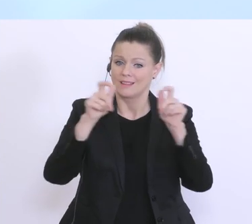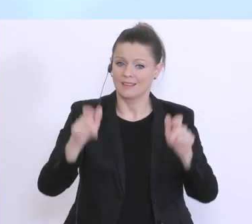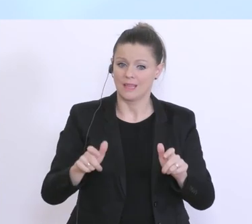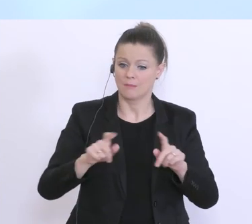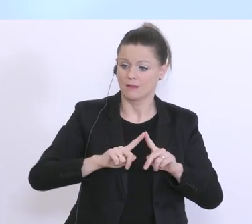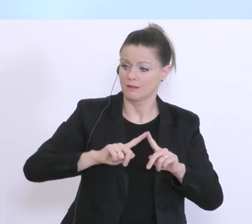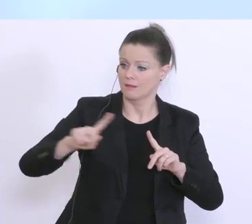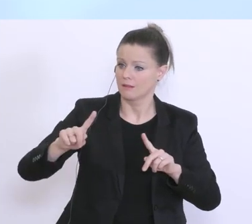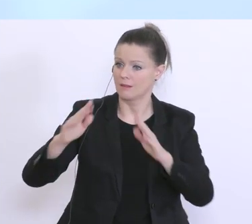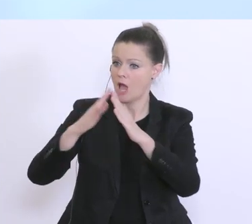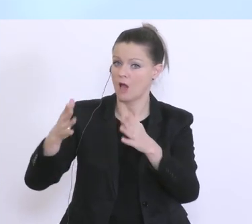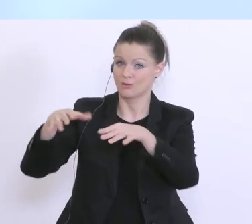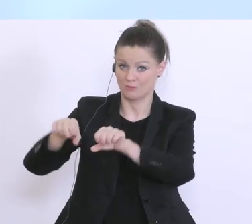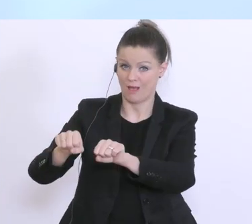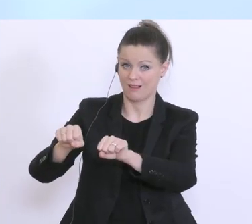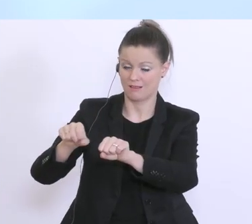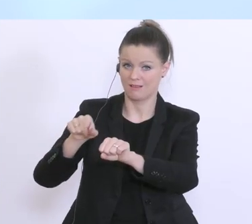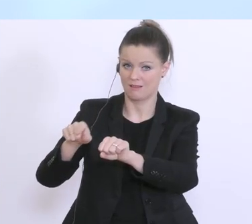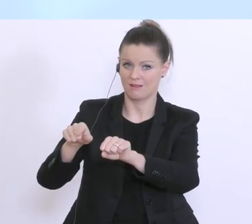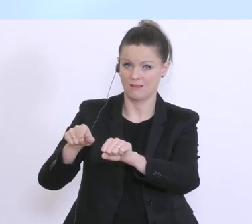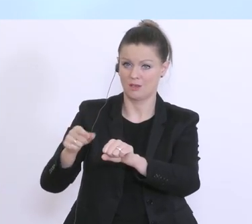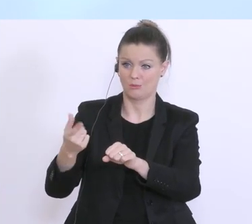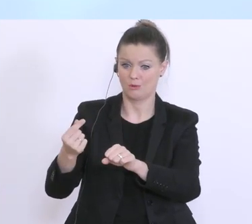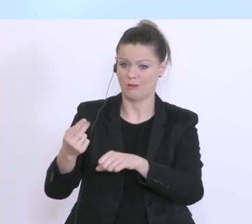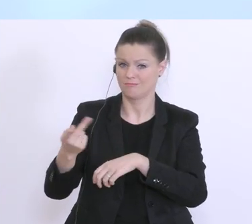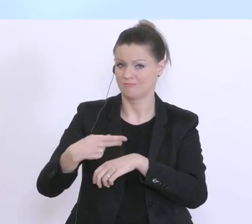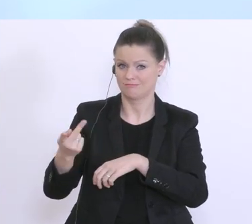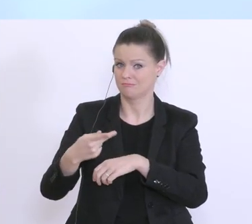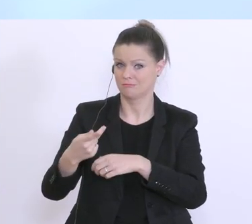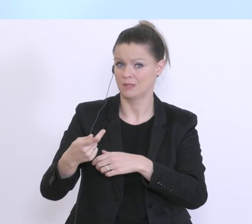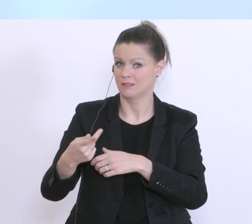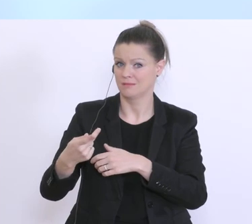dann sind das zum Teil jahrelang, vielleicht sogar jahrzehntelange Kundenbeziehungen,